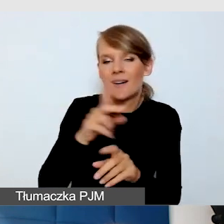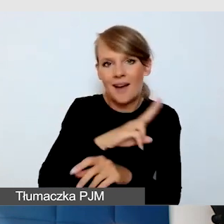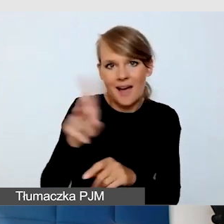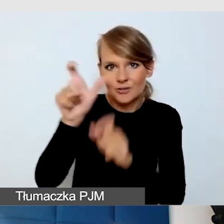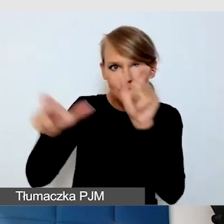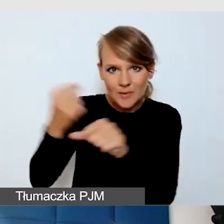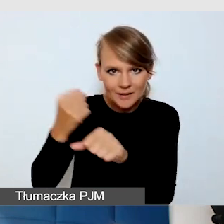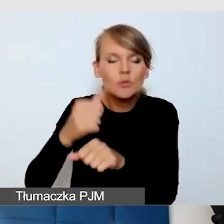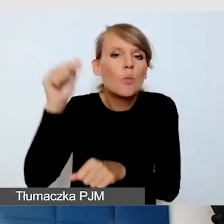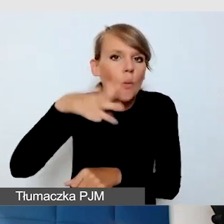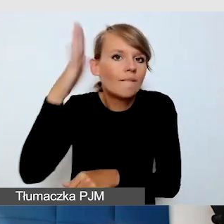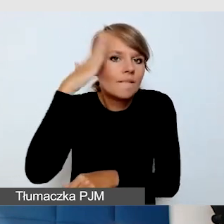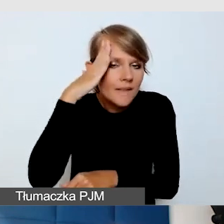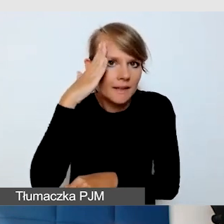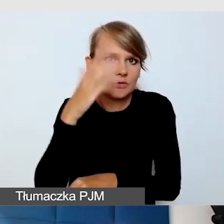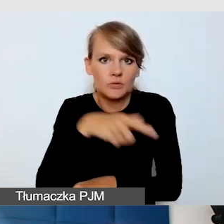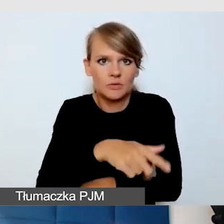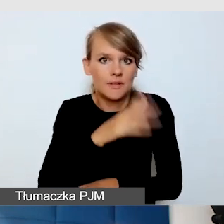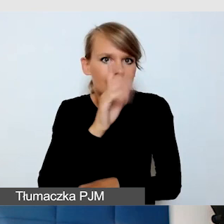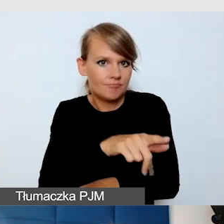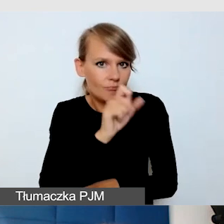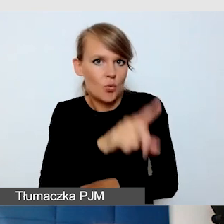Jeżeli jest jakaś zmiana,